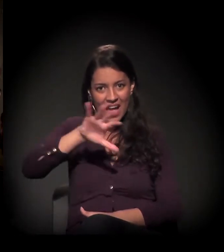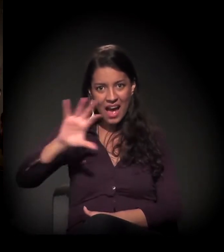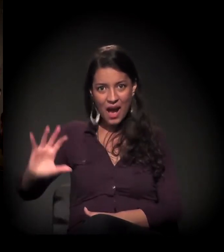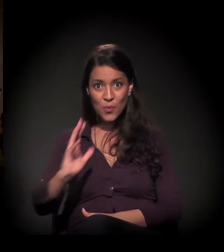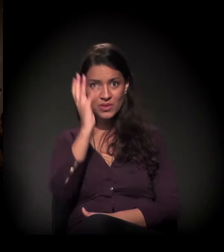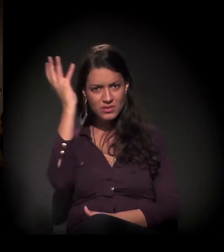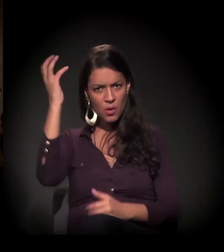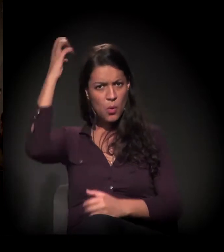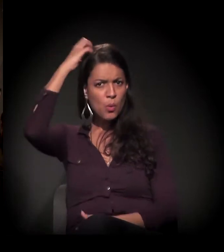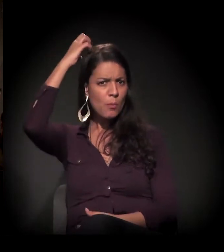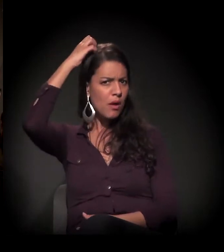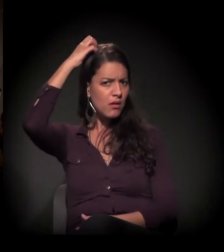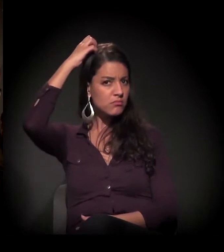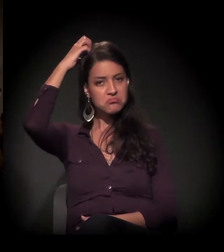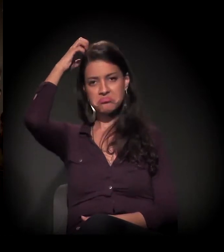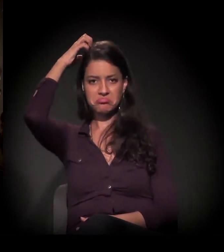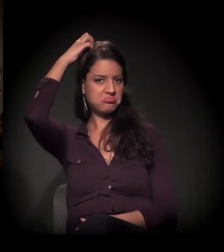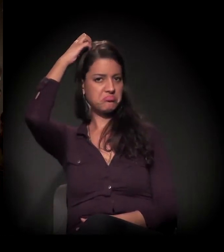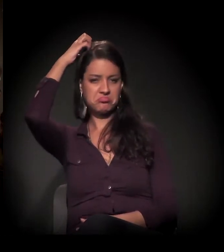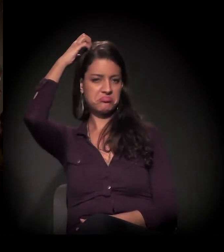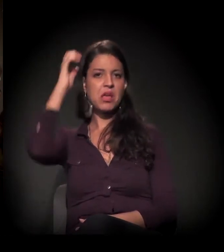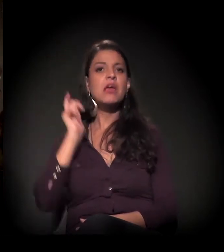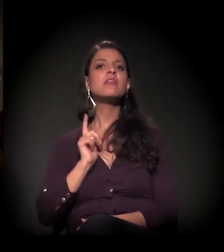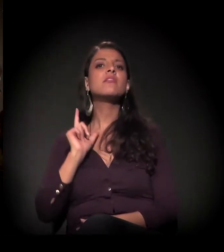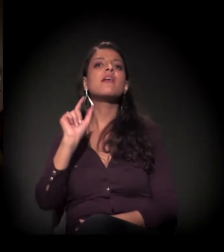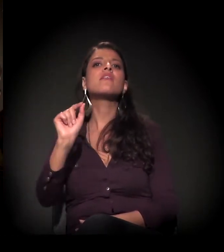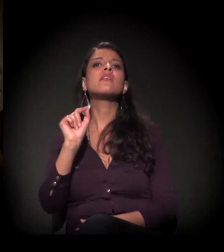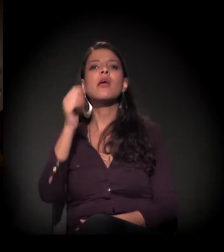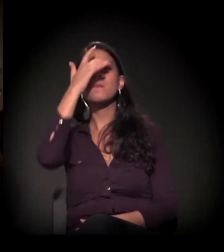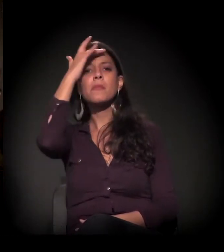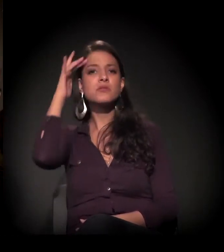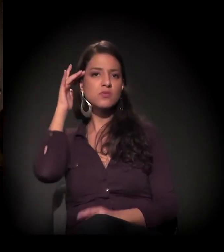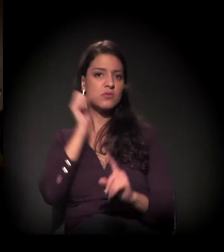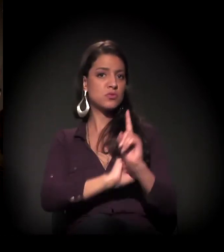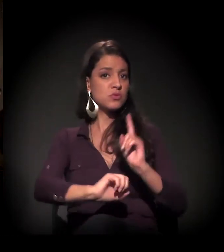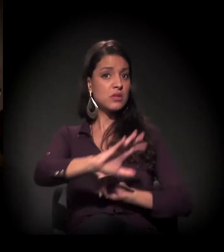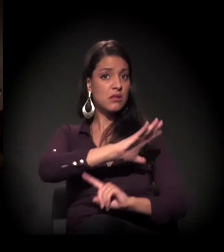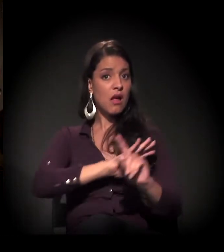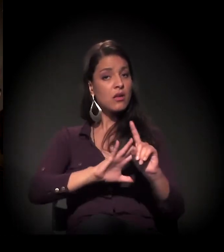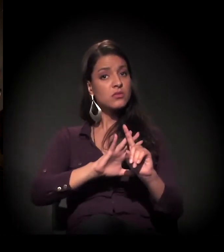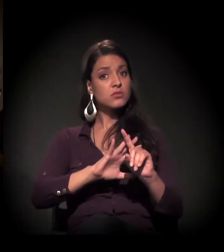existe o envolvimento tanto da sociedade